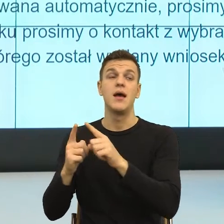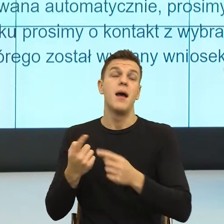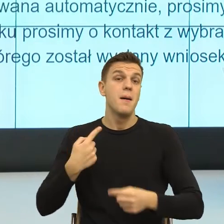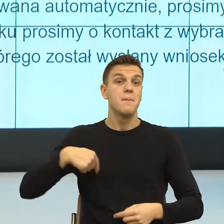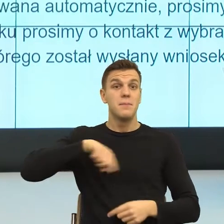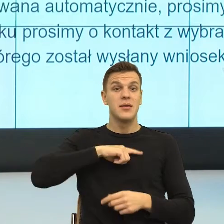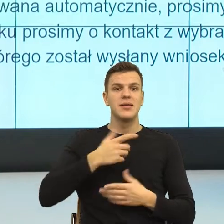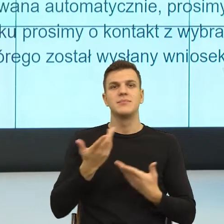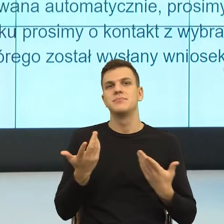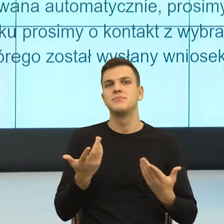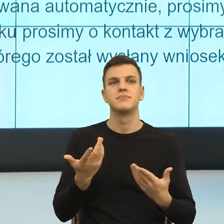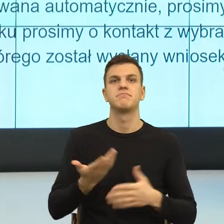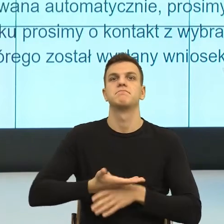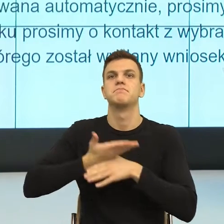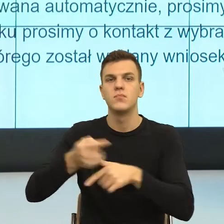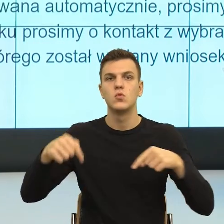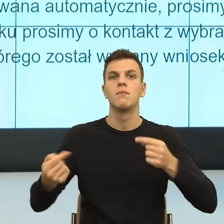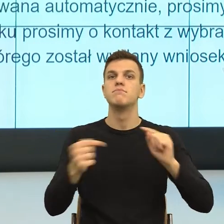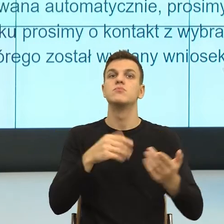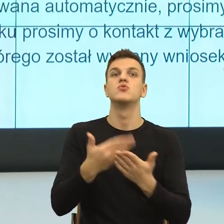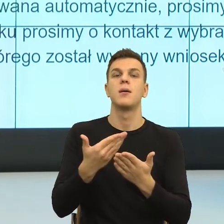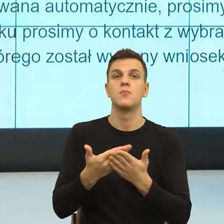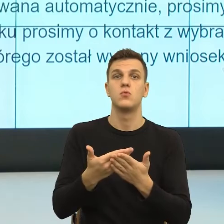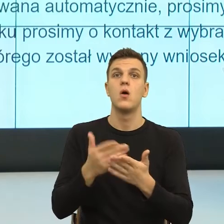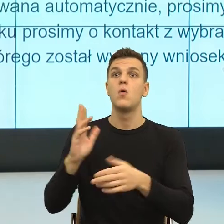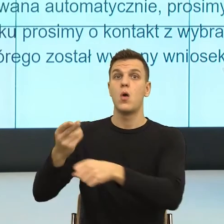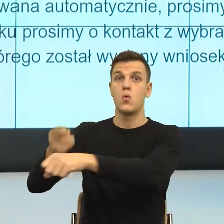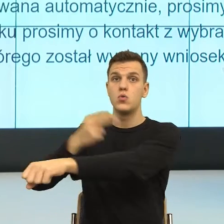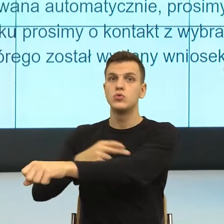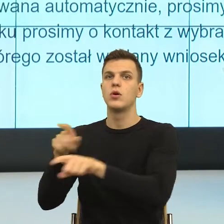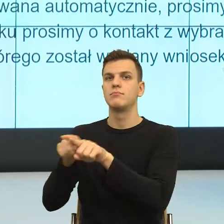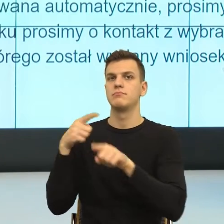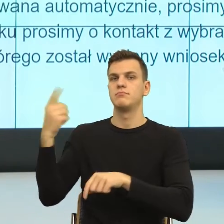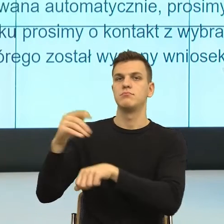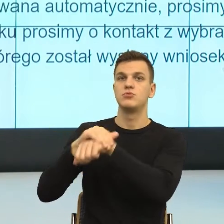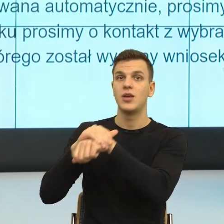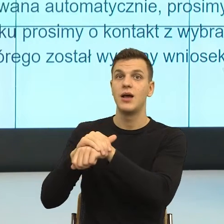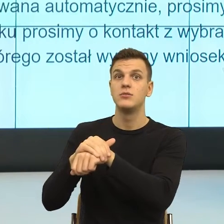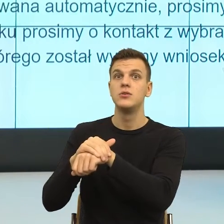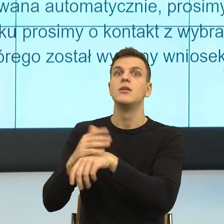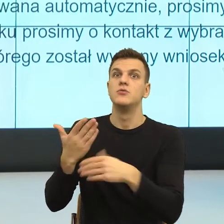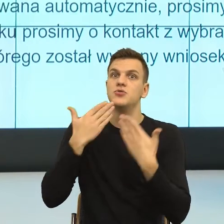moim przyjacielem poprzez język, który jest dla mnie czytelny i zrozumiały, nie tylko na poziomie jasności komunikatu,